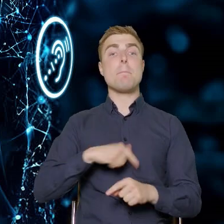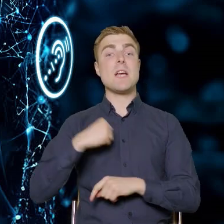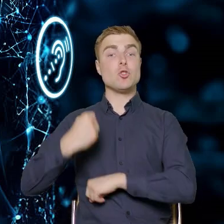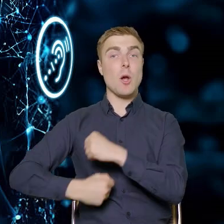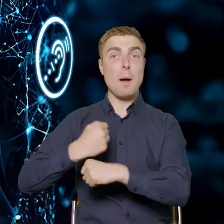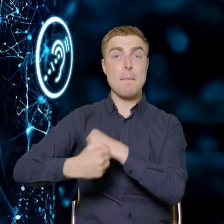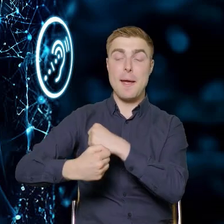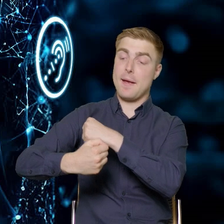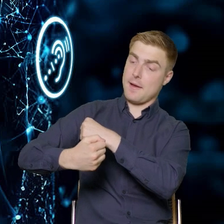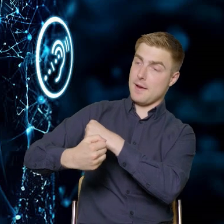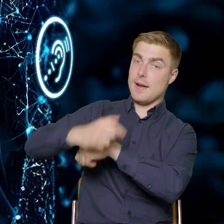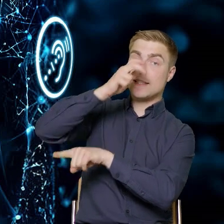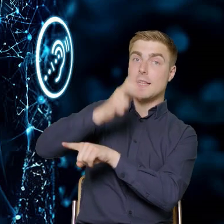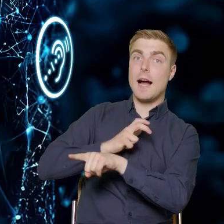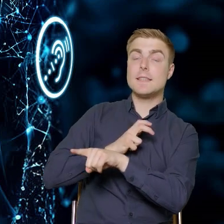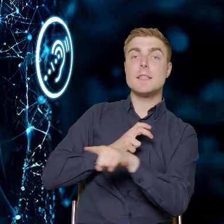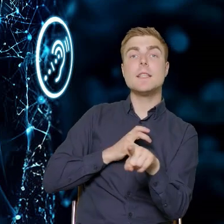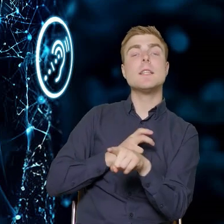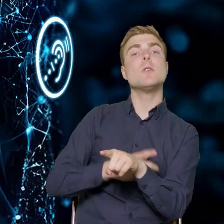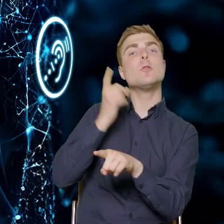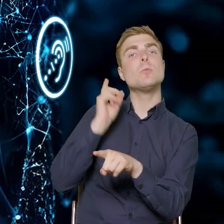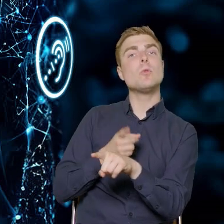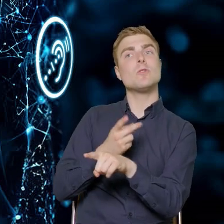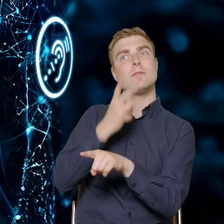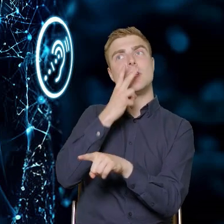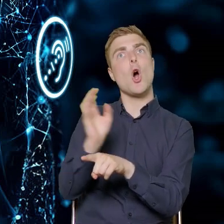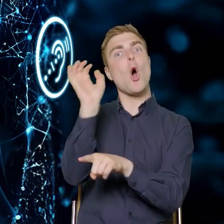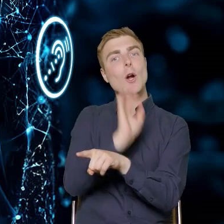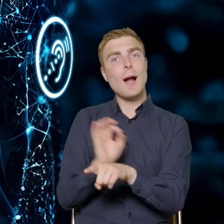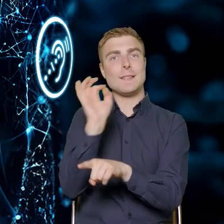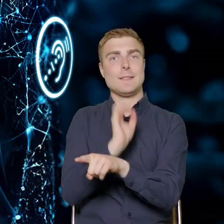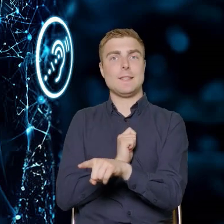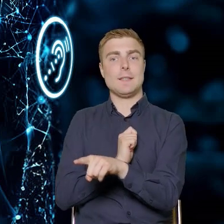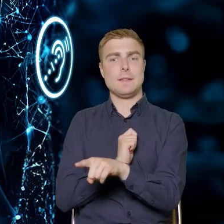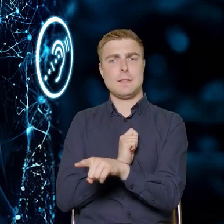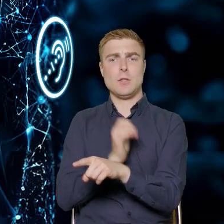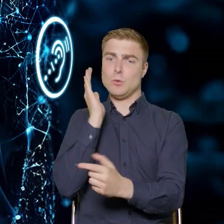do tego, że te kadry przedsiębiorstw zobaczą w tym szansę. To też dzisiaj wielokrotnie padało.